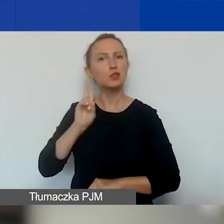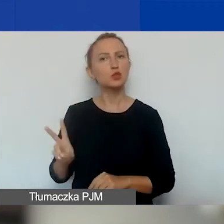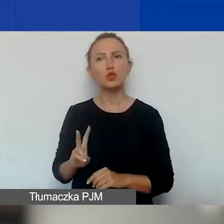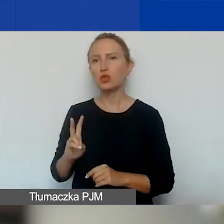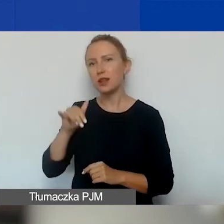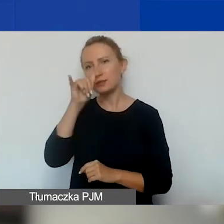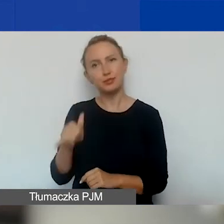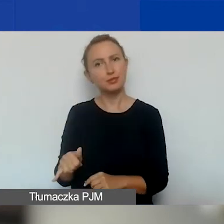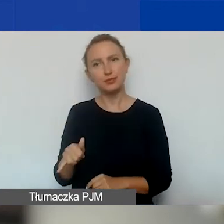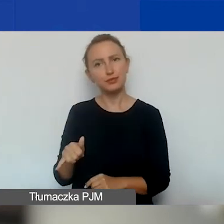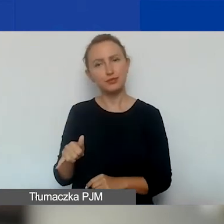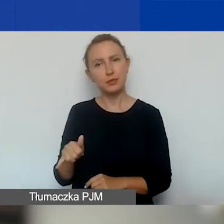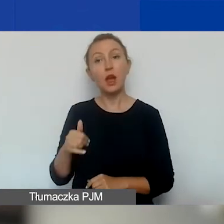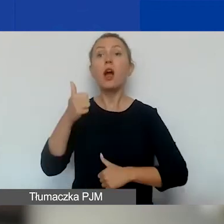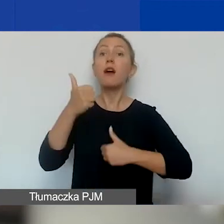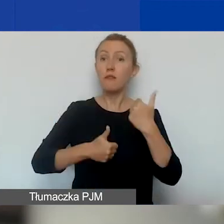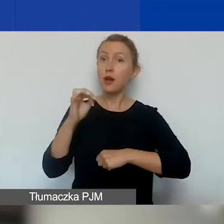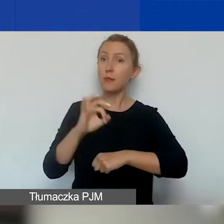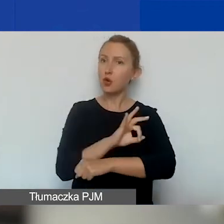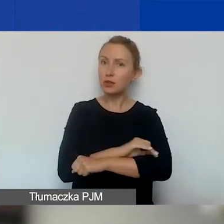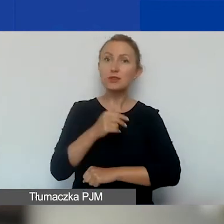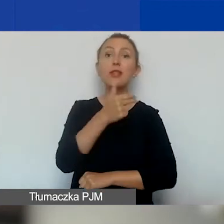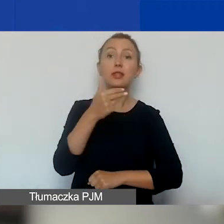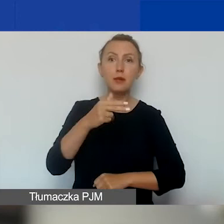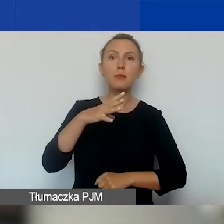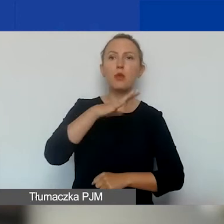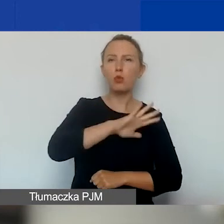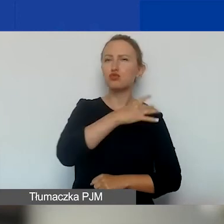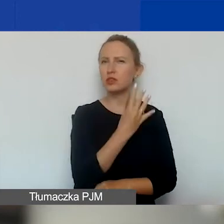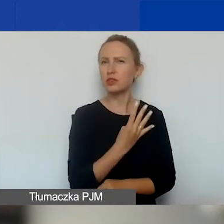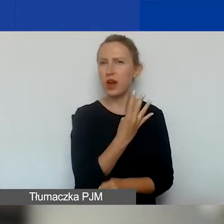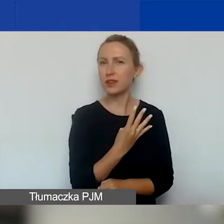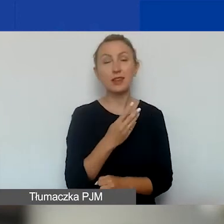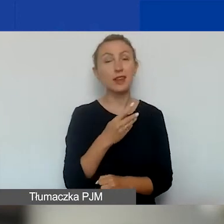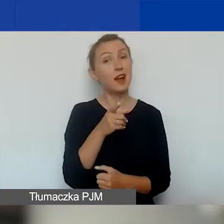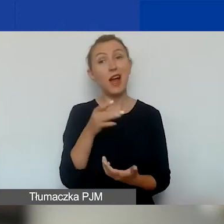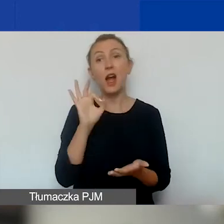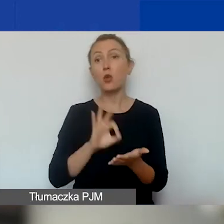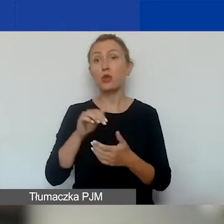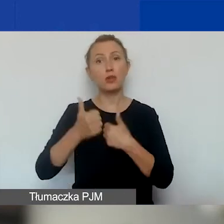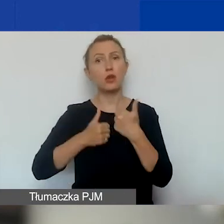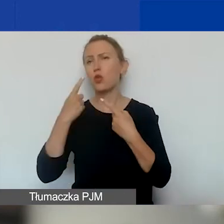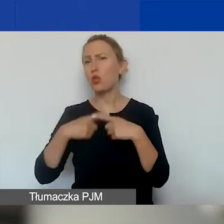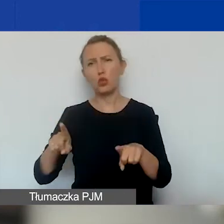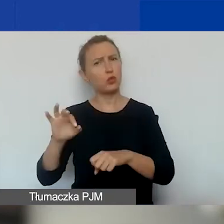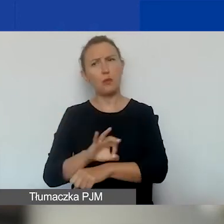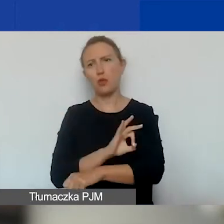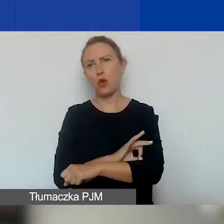W konkursie na projekty tematyczne był to obszar czwarty. Tutaj, ponieważ są to bardzo krótkie projekty,